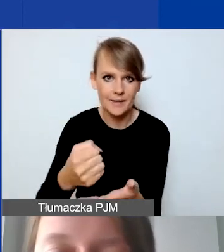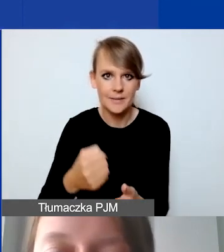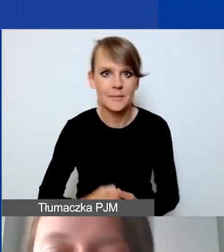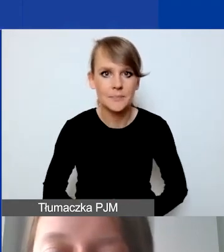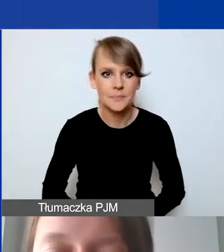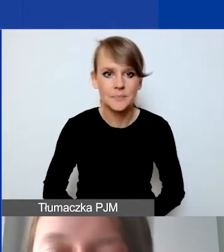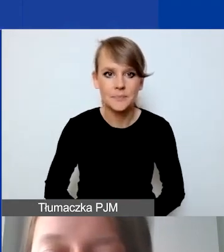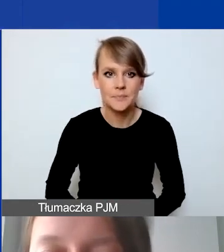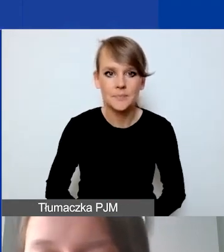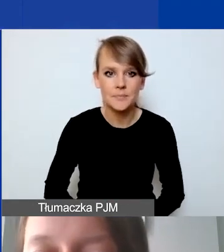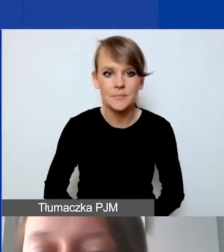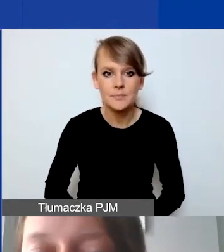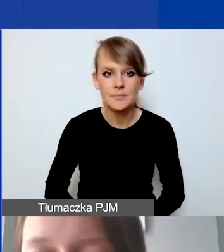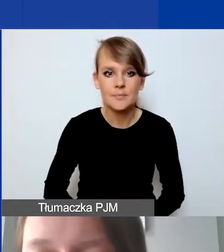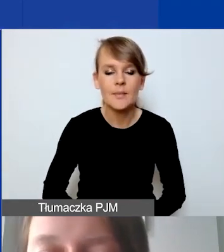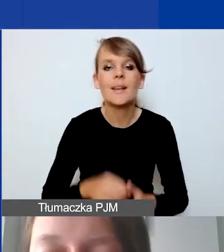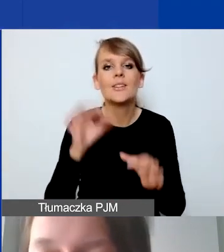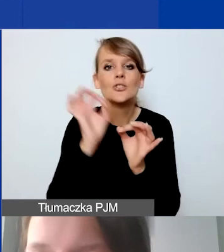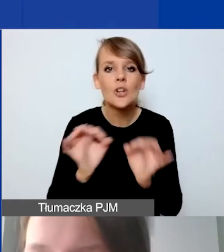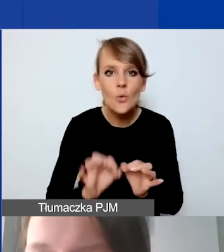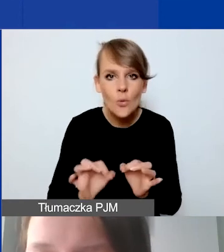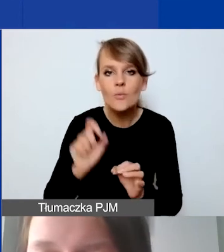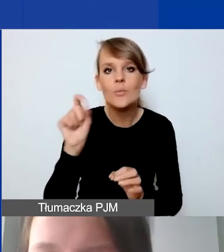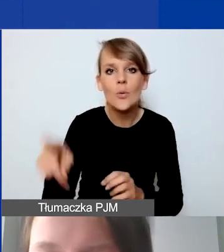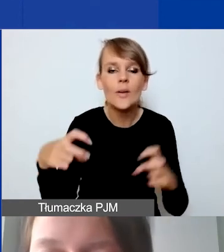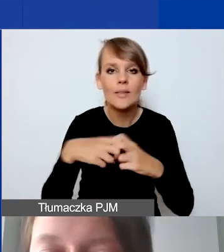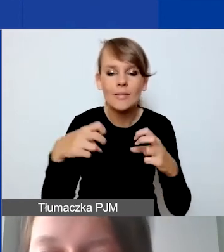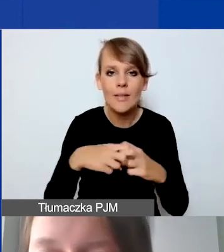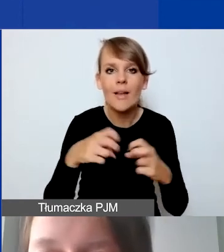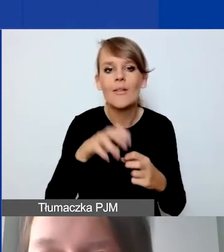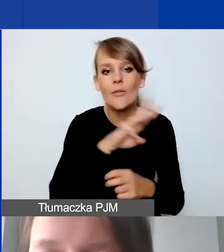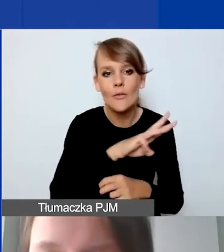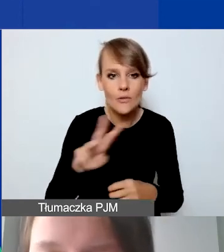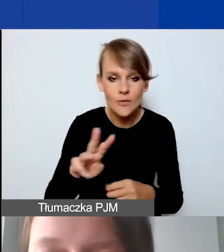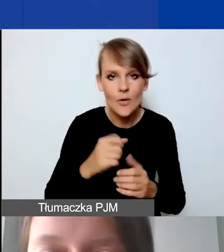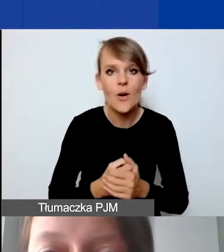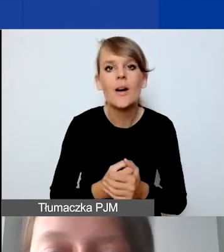Szczegóły dostępne są na naszej stronie internetowej, do której odsyłam.